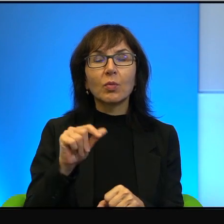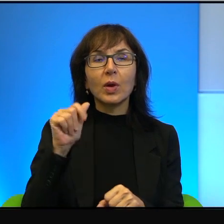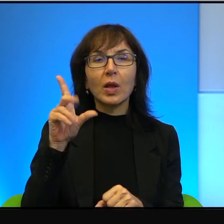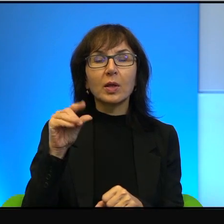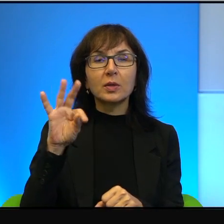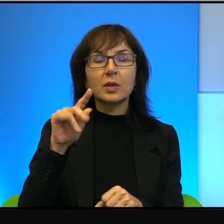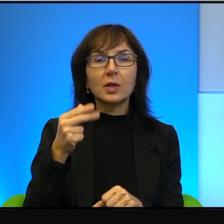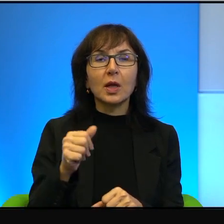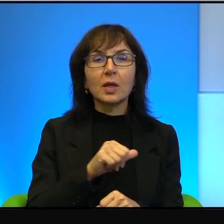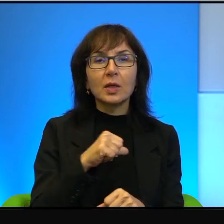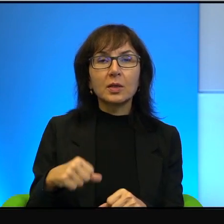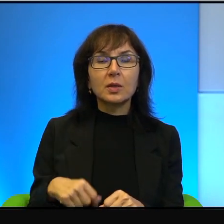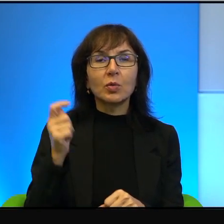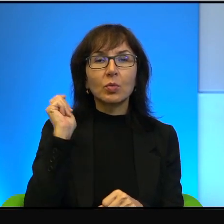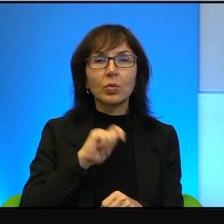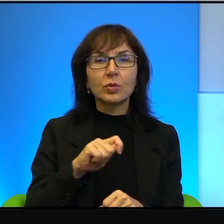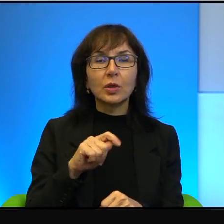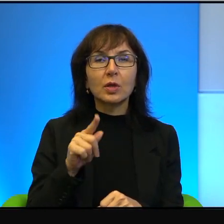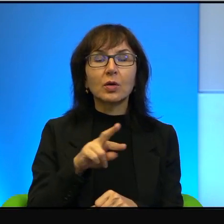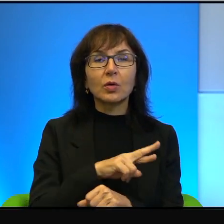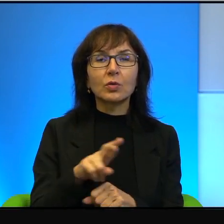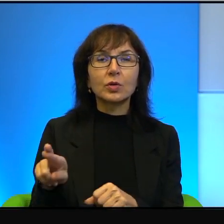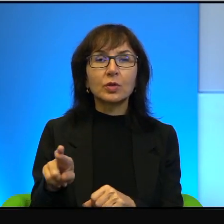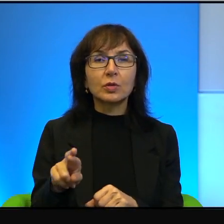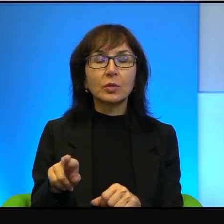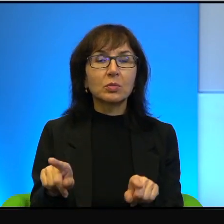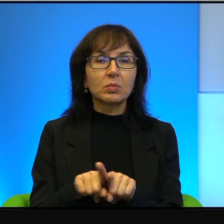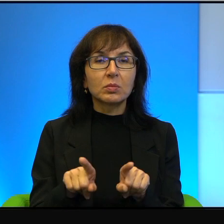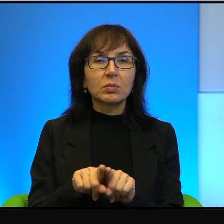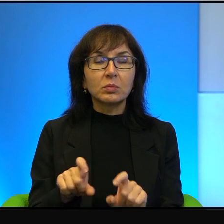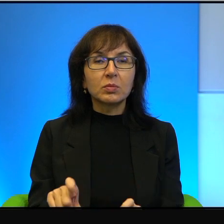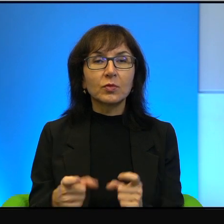No więc tego typu rzeczy też się zdarzają.